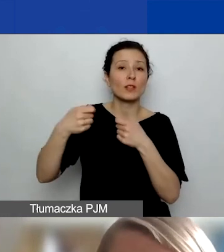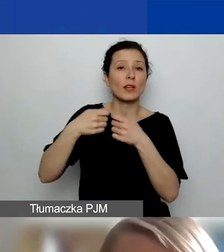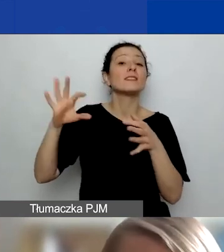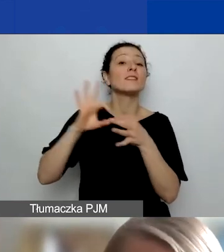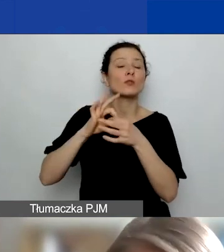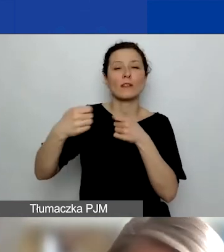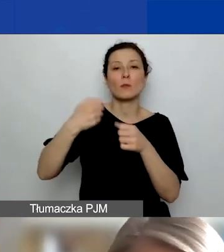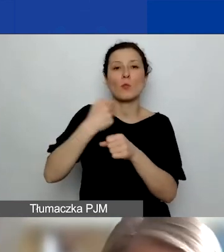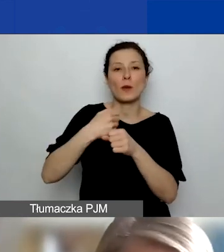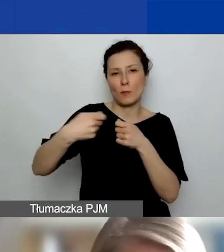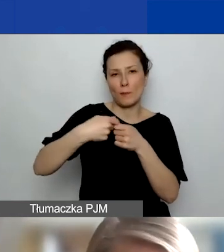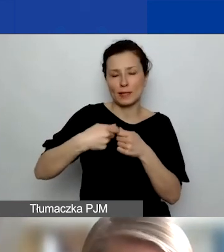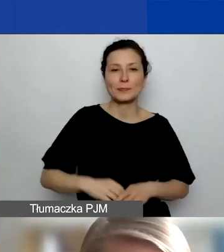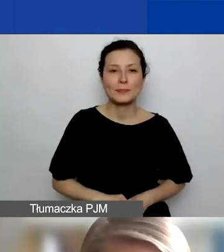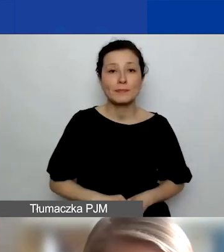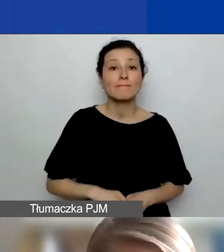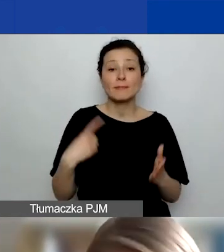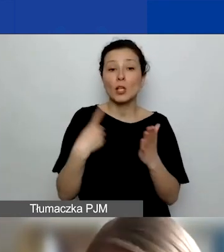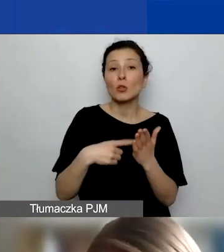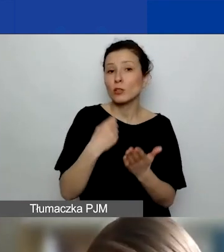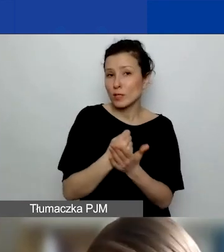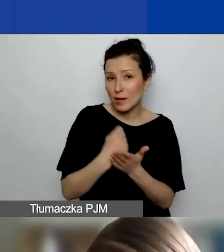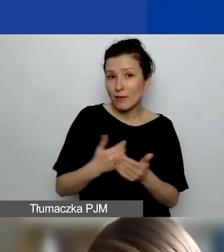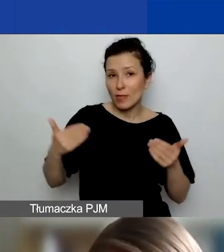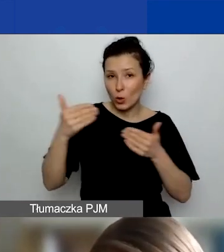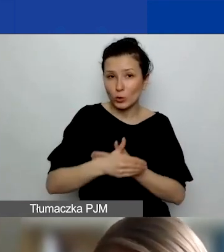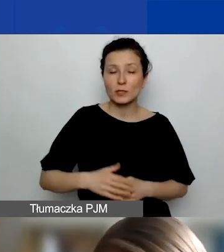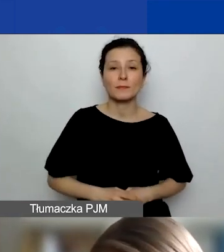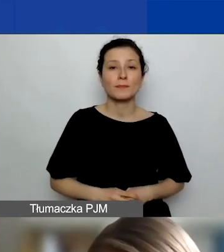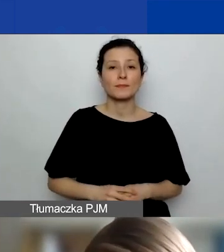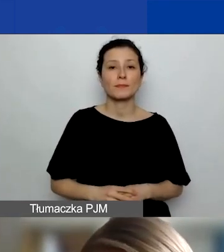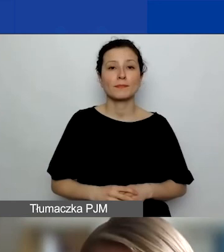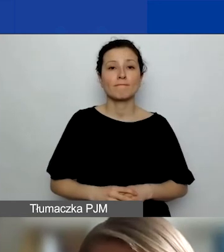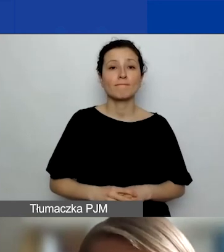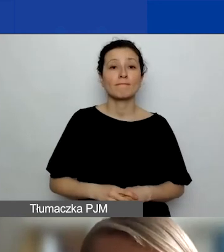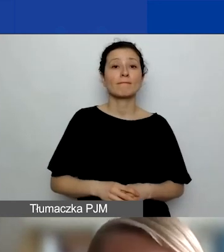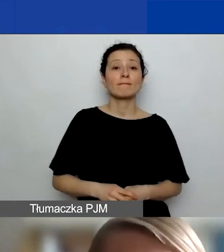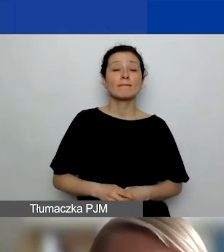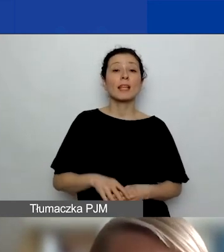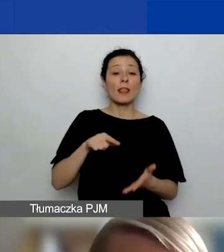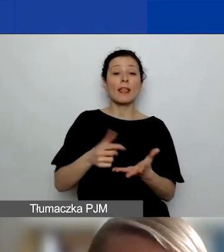Dodatkowa rzecz, już kończąc, którą przy tym na naborze... Tego nie było w pierwszym konkursie,